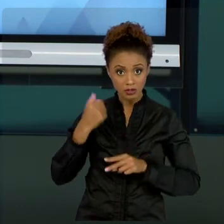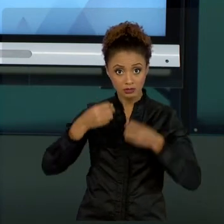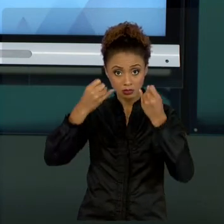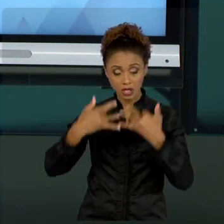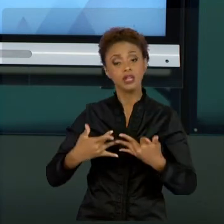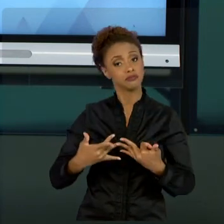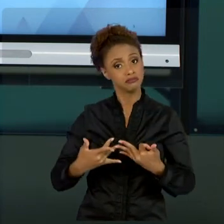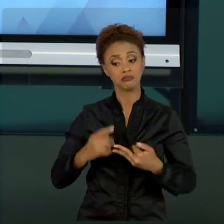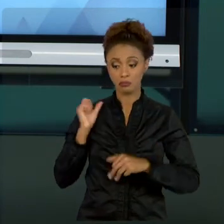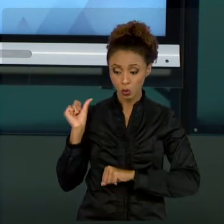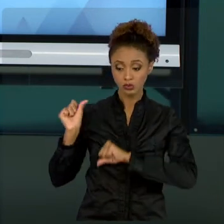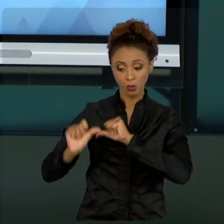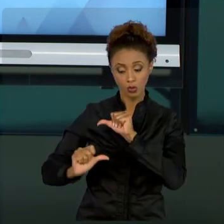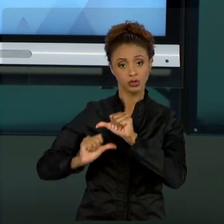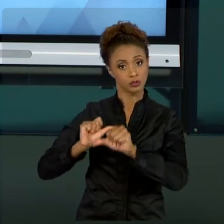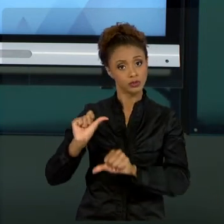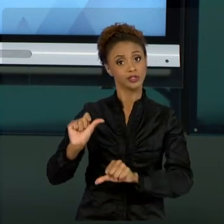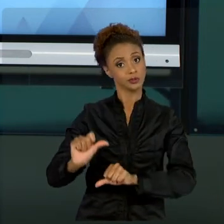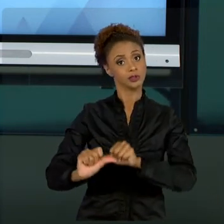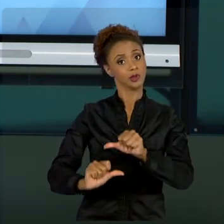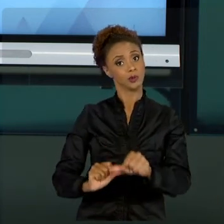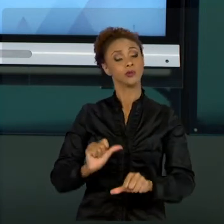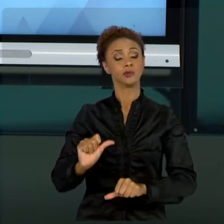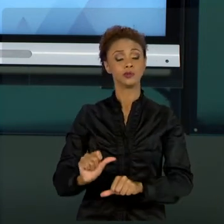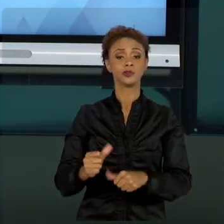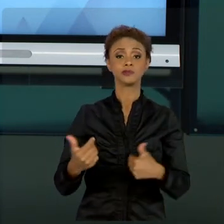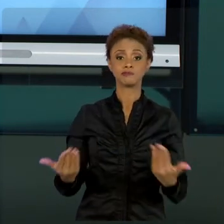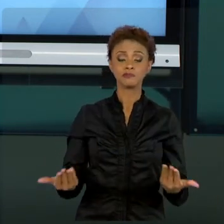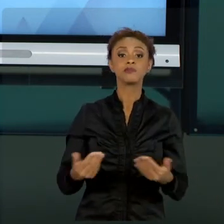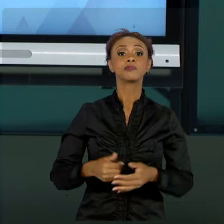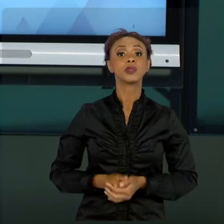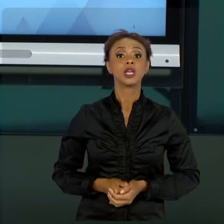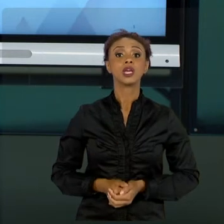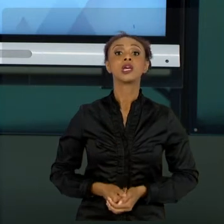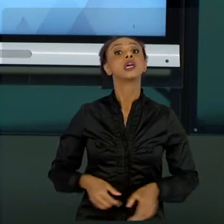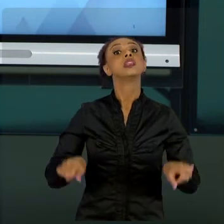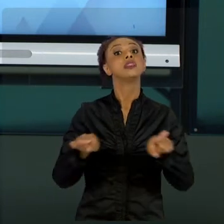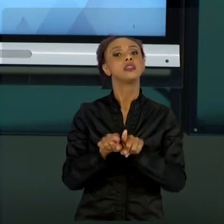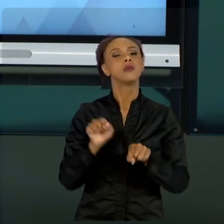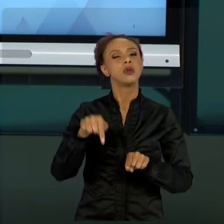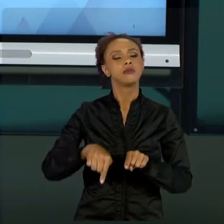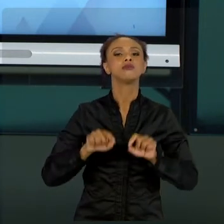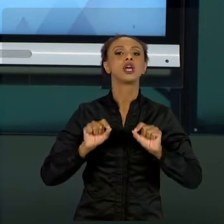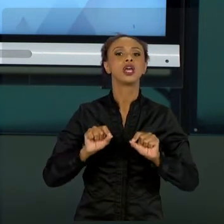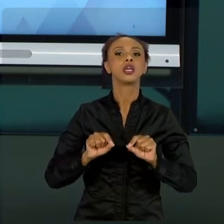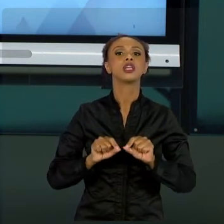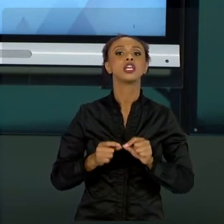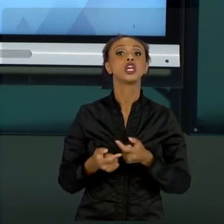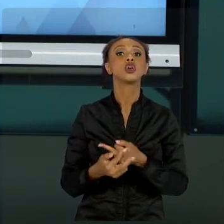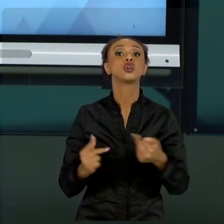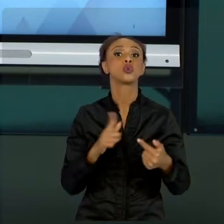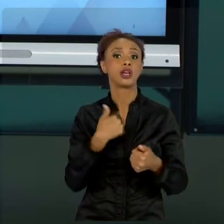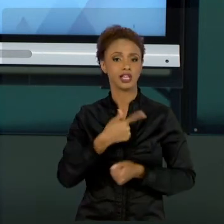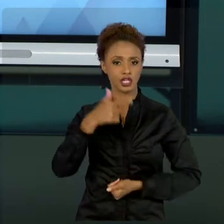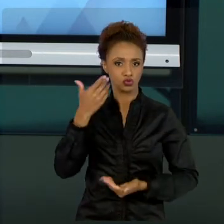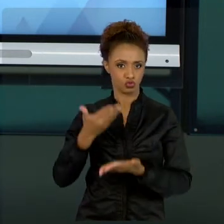FAREI UMA RESSALVA TAMBÉM EM RELAÇÃO AO QUE NÓS ESTUDAMOS. NÓS ESTUDAMOS PROJETOS DE UMA FORMA